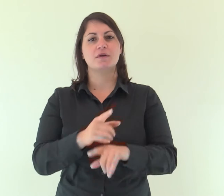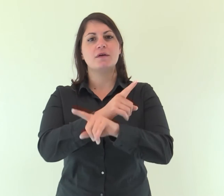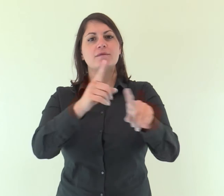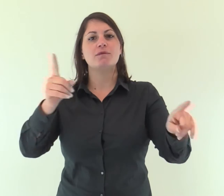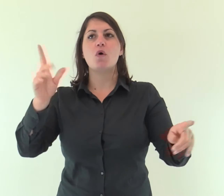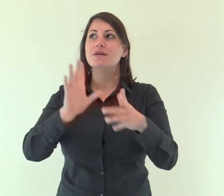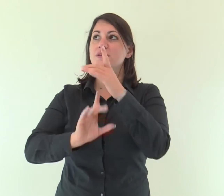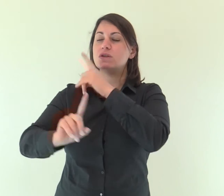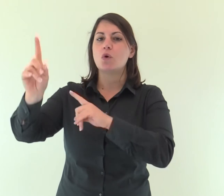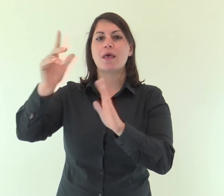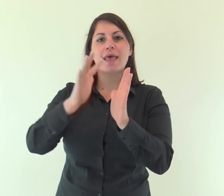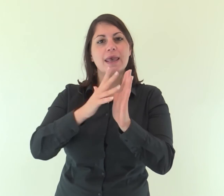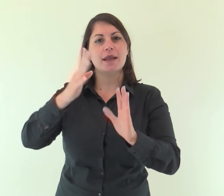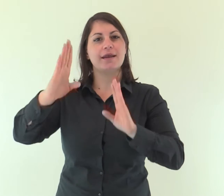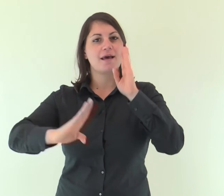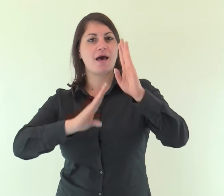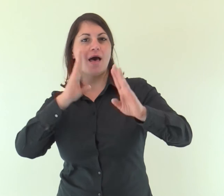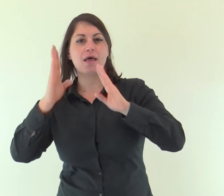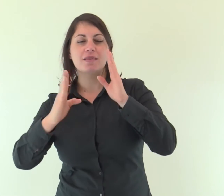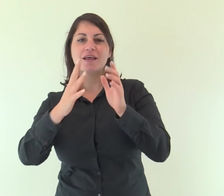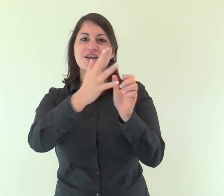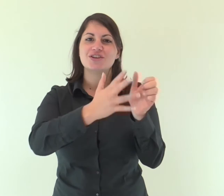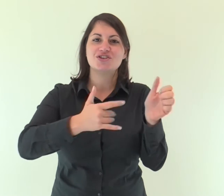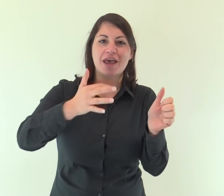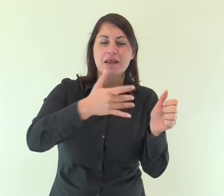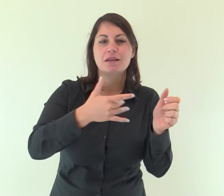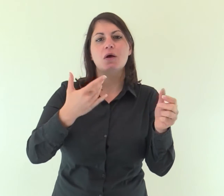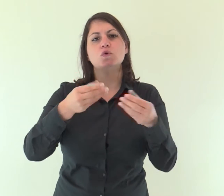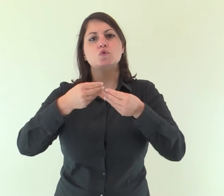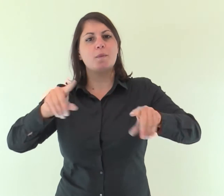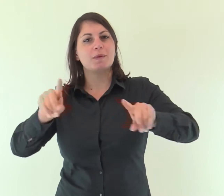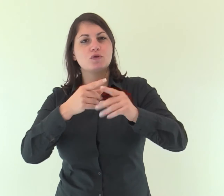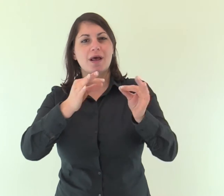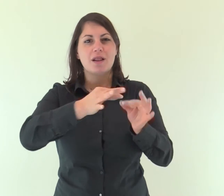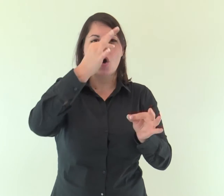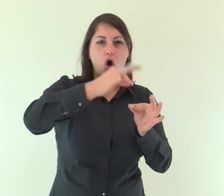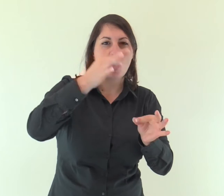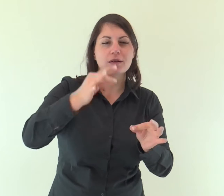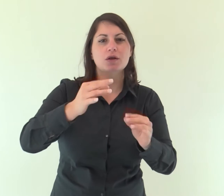Cantate inni al Signore con la cetra, con la cetra e al suono di strumenti a corde;